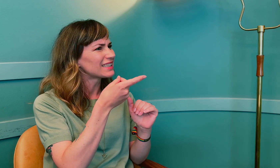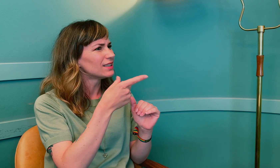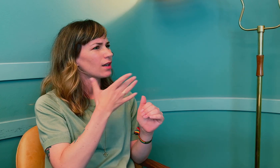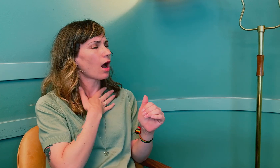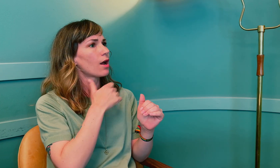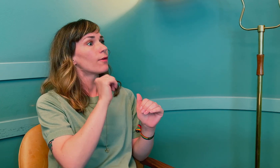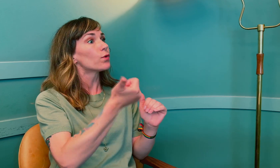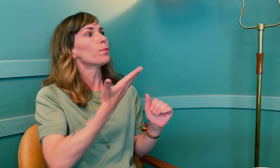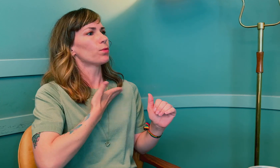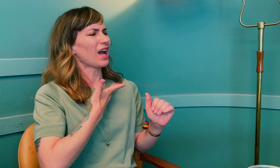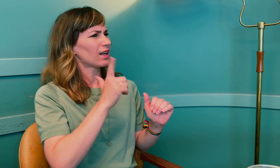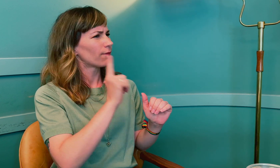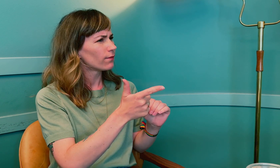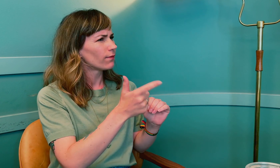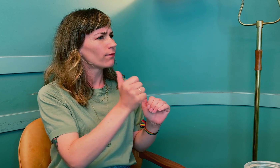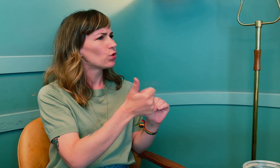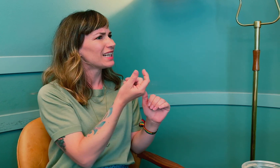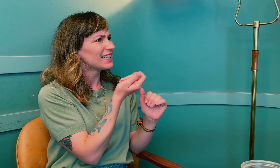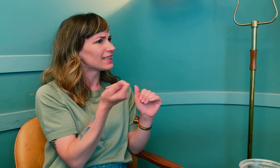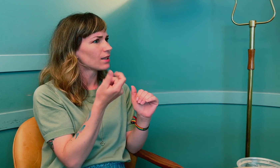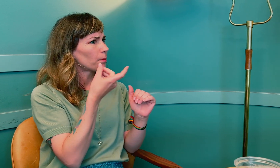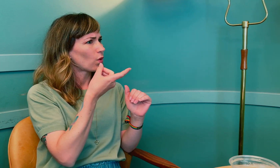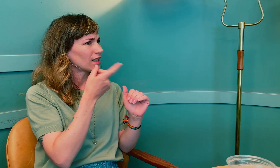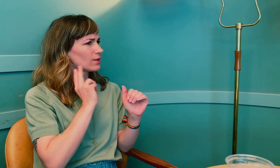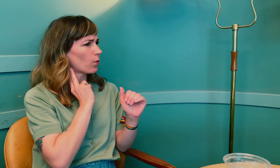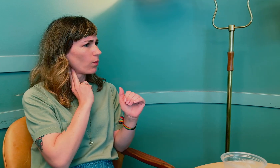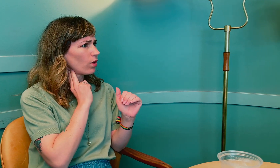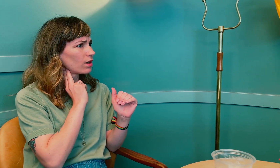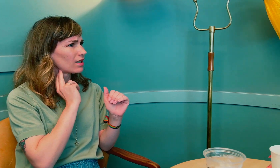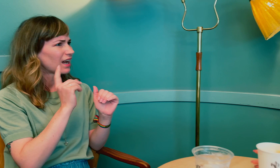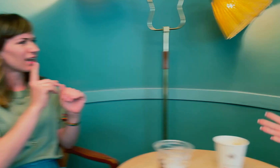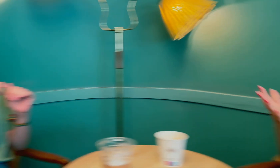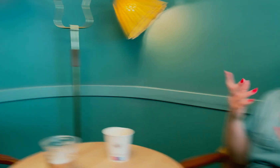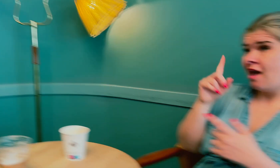Du hadde for mye prolaktin, eller var det for lite hormoner?